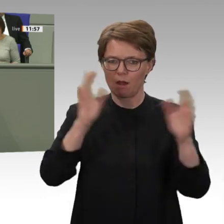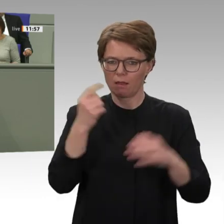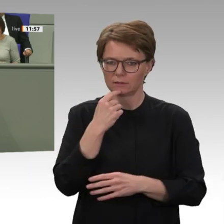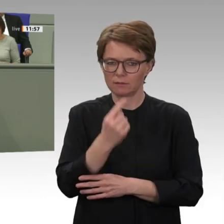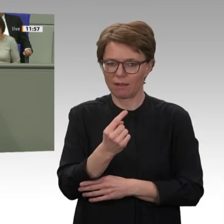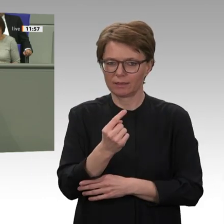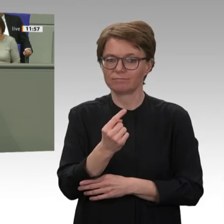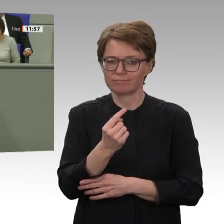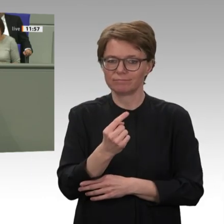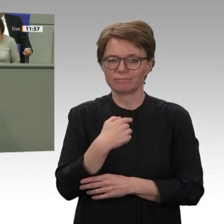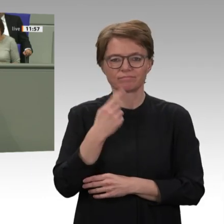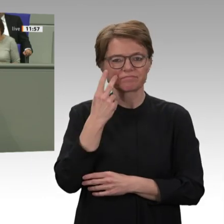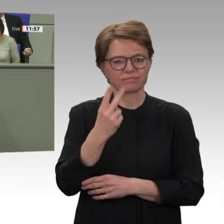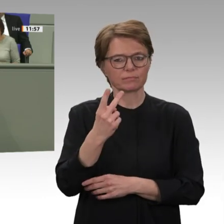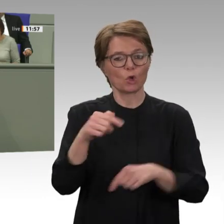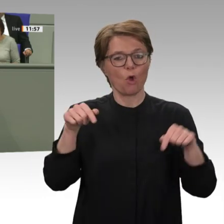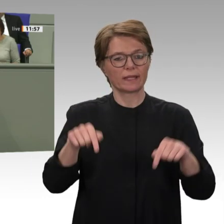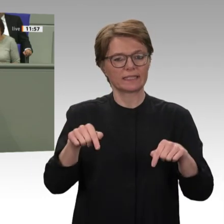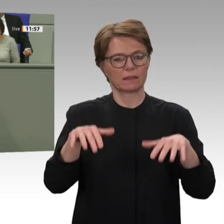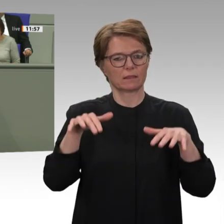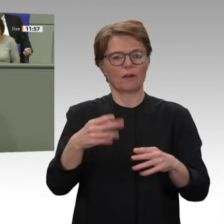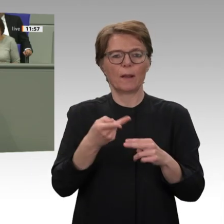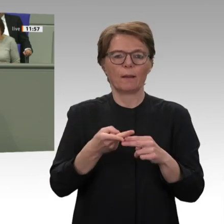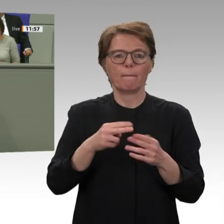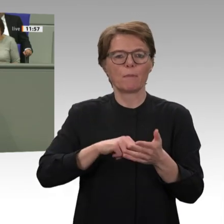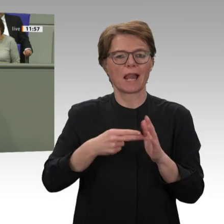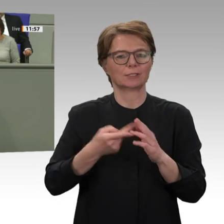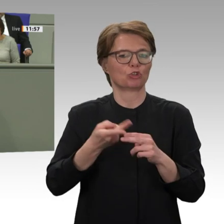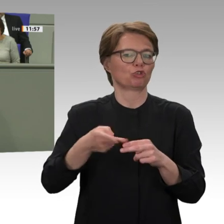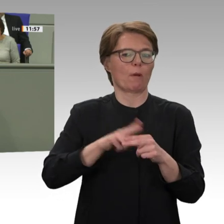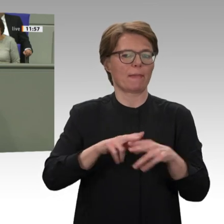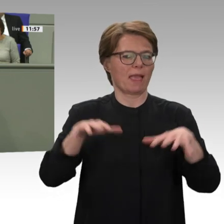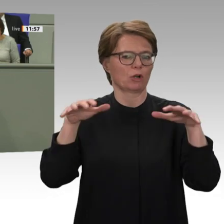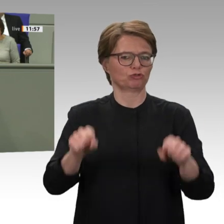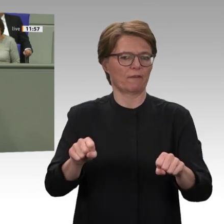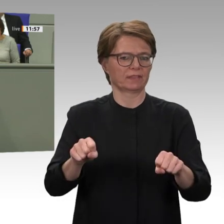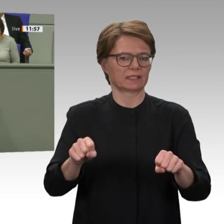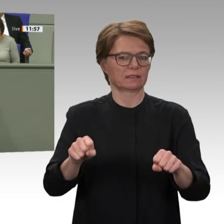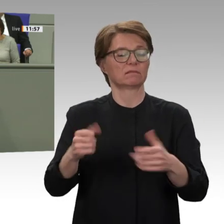Generäle und politische Vertraute kontrollieren nach wie vor wichtige Sektoren der Staatsmacht.